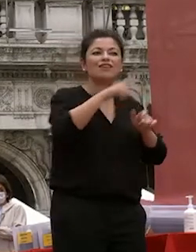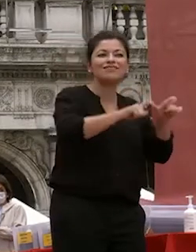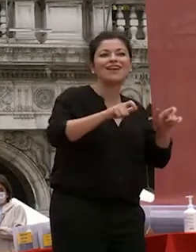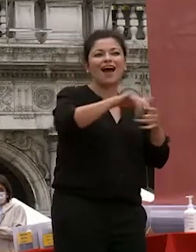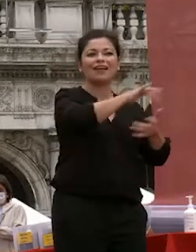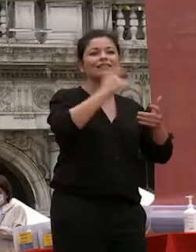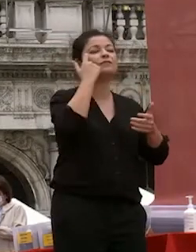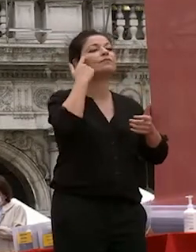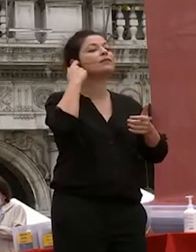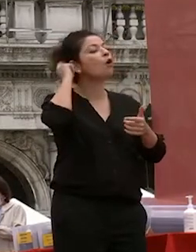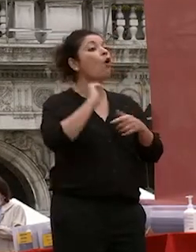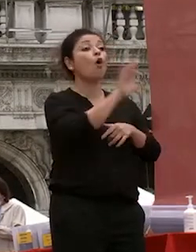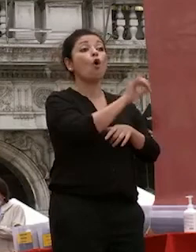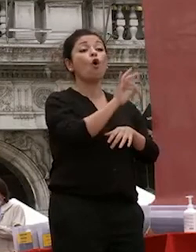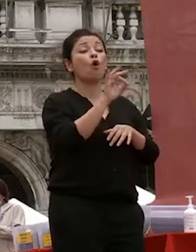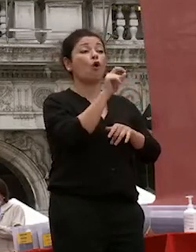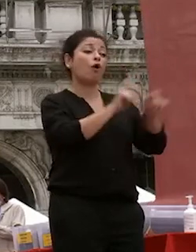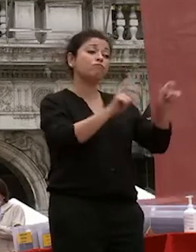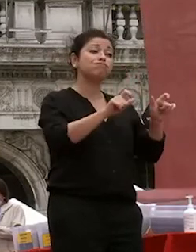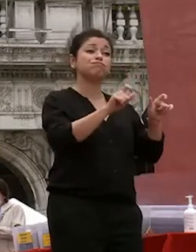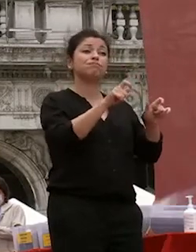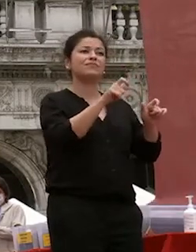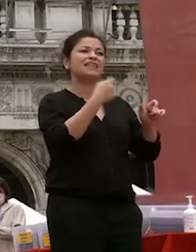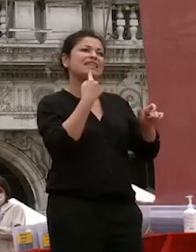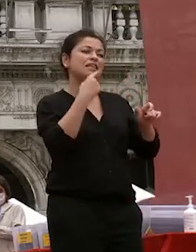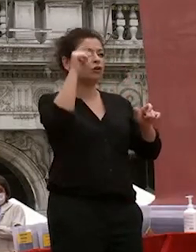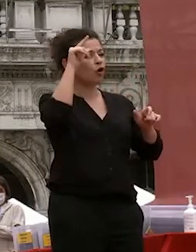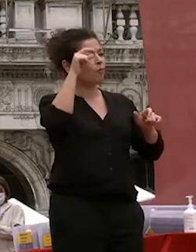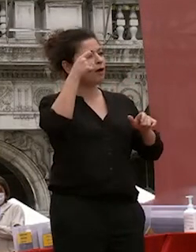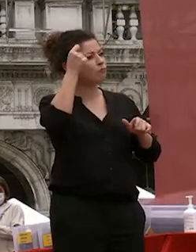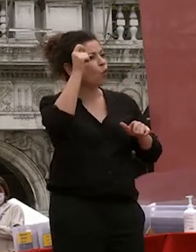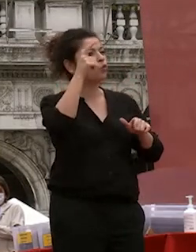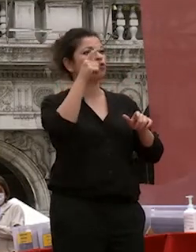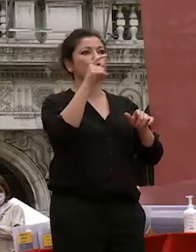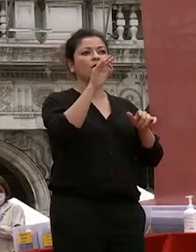l'altro tra persone con retroterra culturali scientifici diversi che da